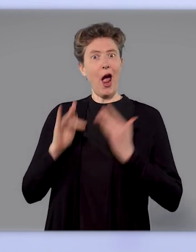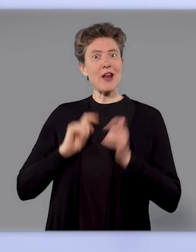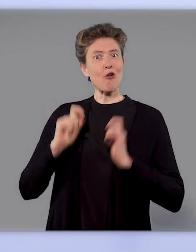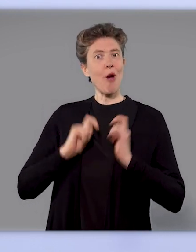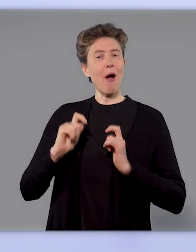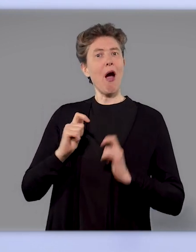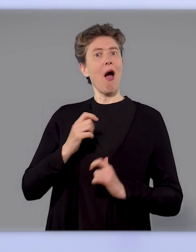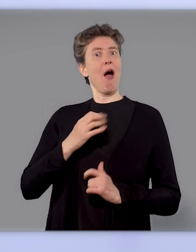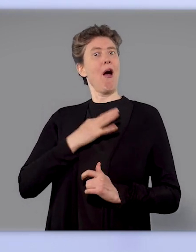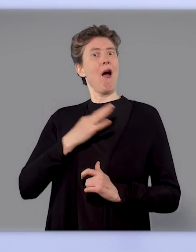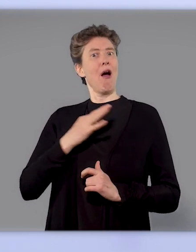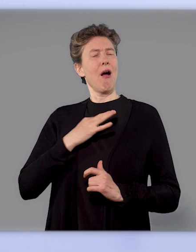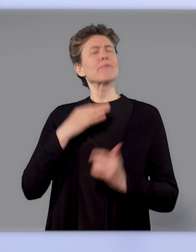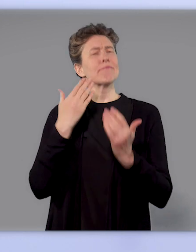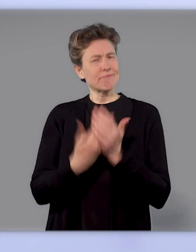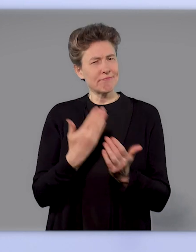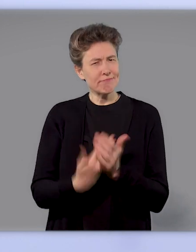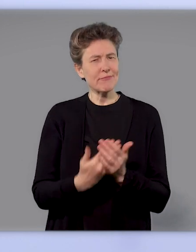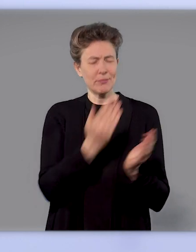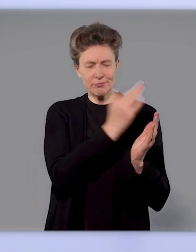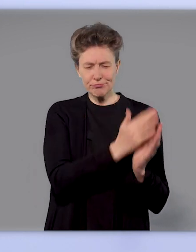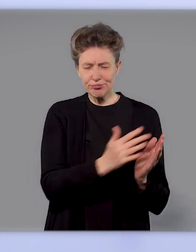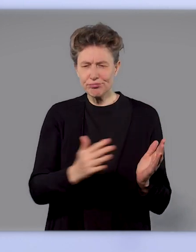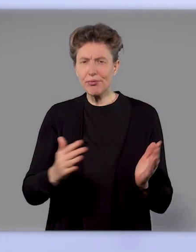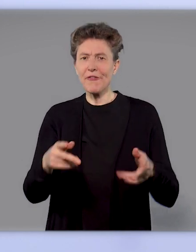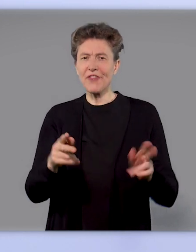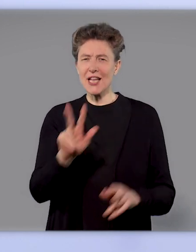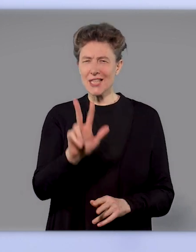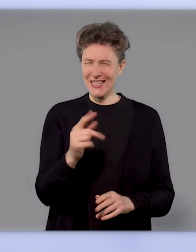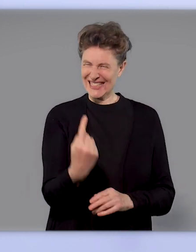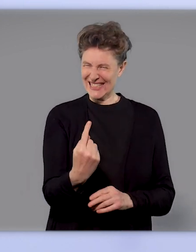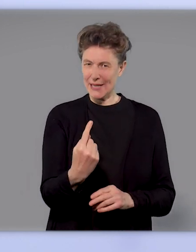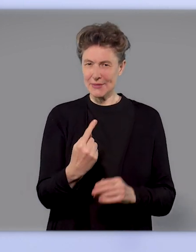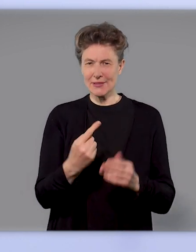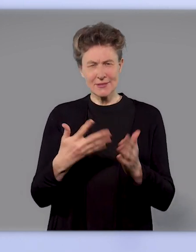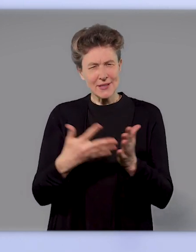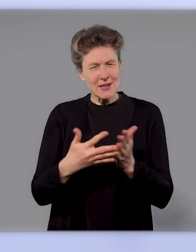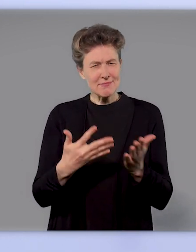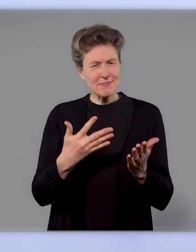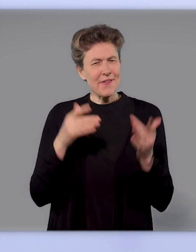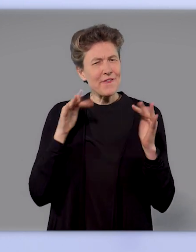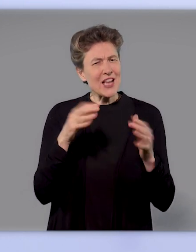mit diesem Prinzip - also einmal zu impfen - durchgeführt und eine sehr hohe Wirksamkeit und Schutz